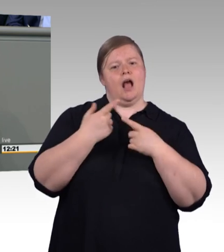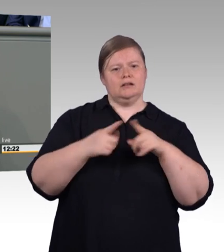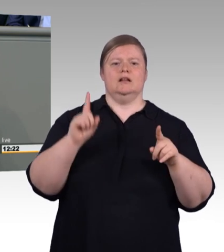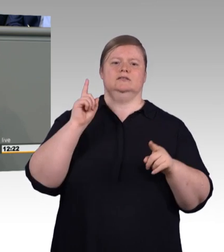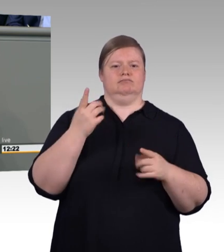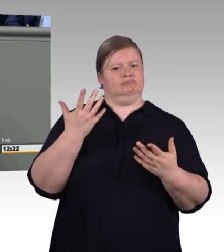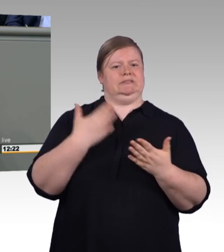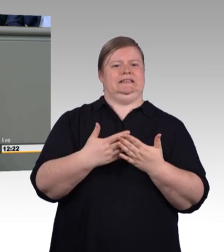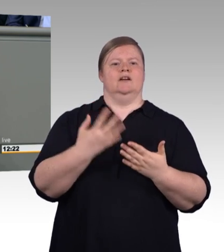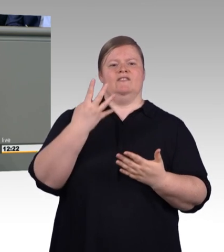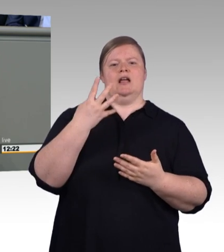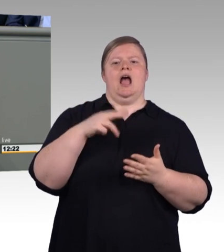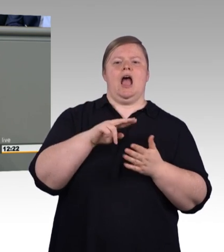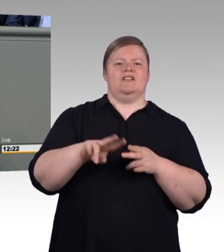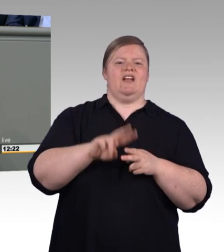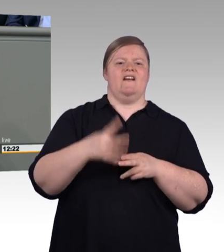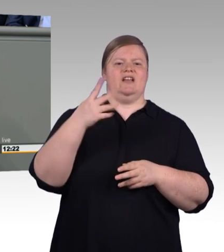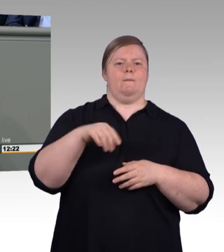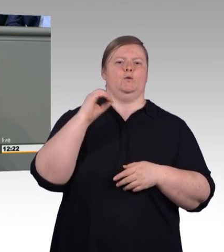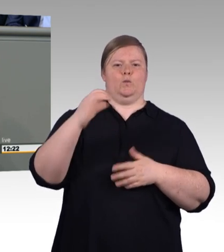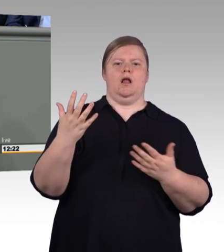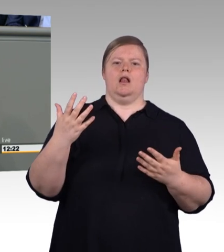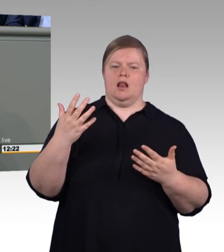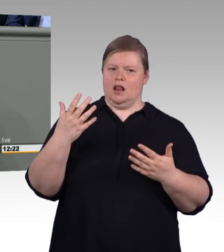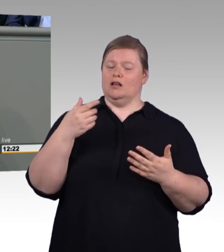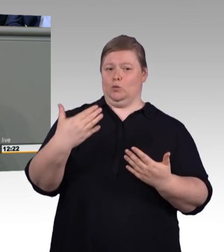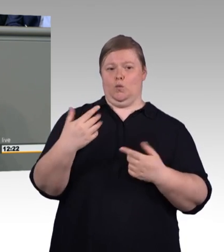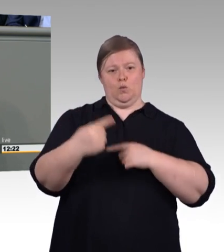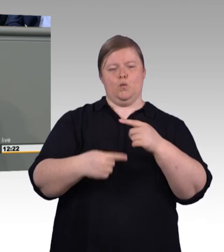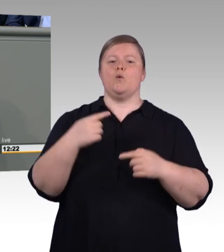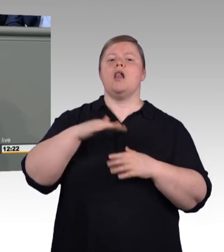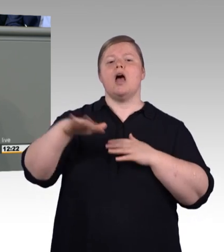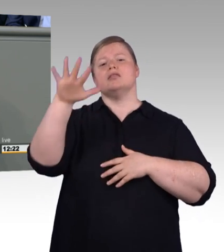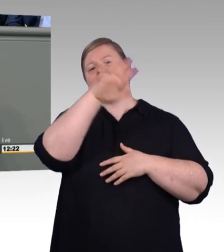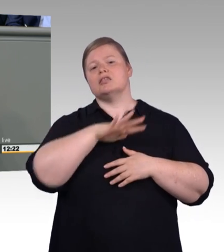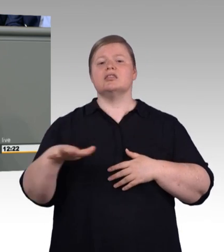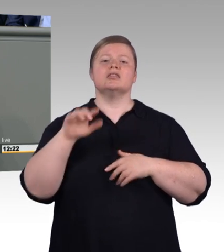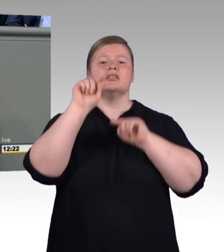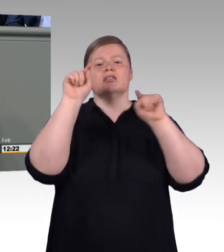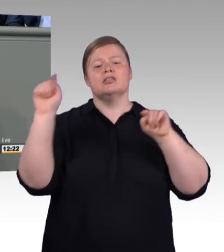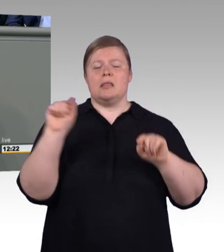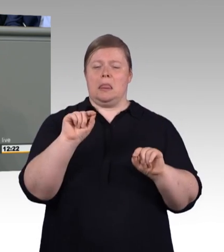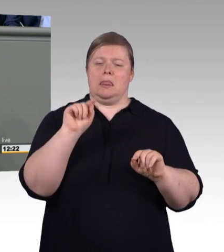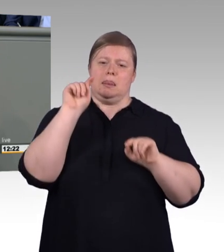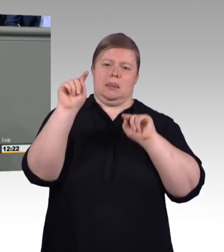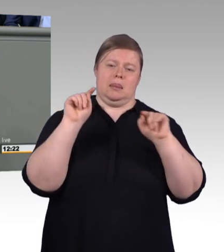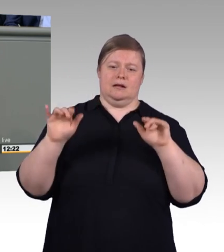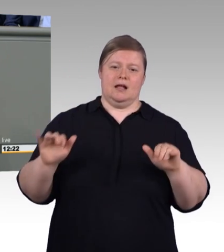Mediation bei Gefahr des Ausbildungsabbruchs. Maßgeschneiderte Bildungsgutscheine der Agentur für Arbeit für das Handwerk.